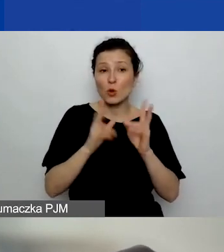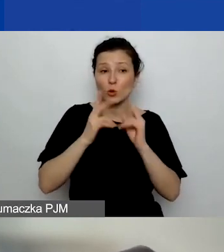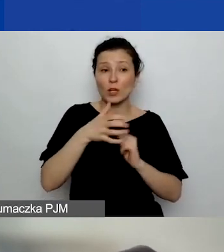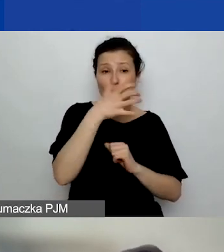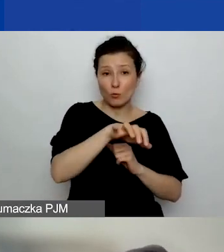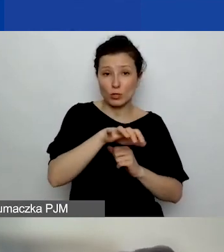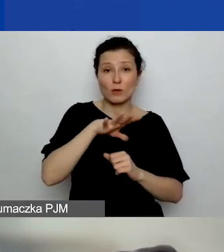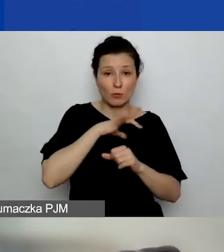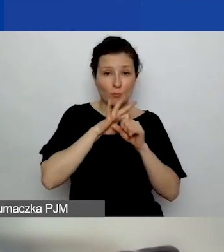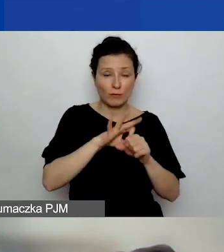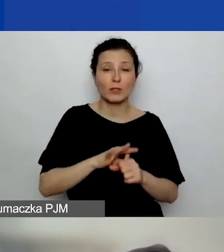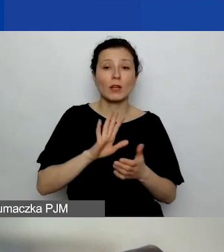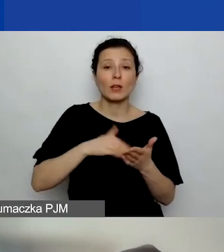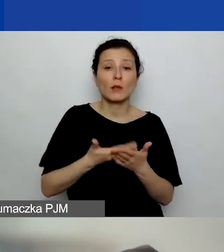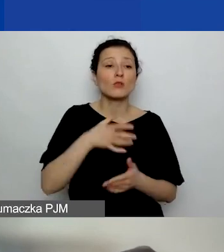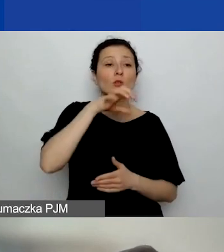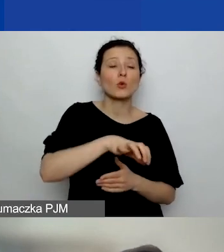Czyli w obszarze pierwszym prawa człowieka,